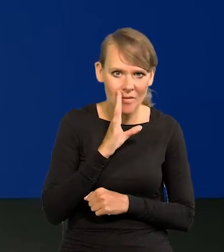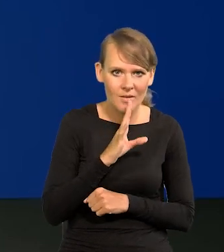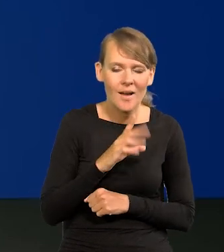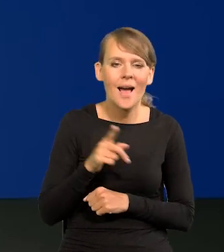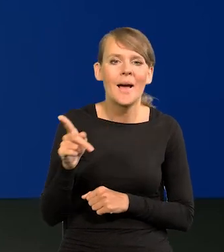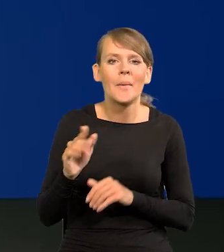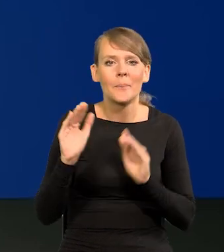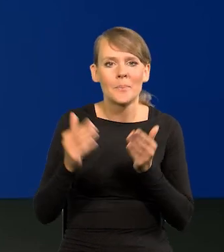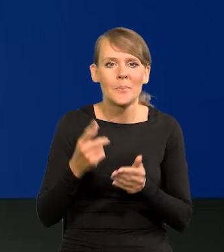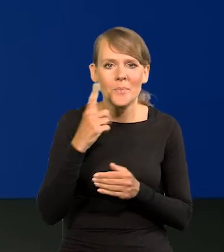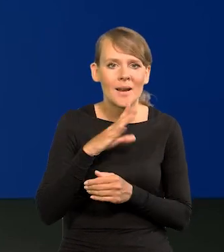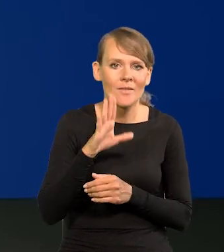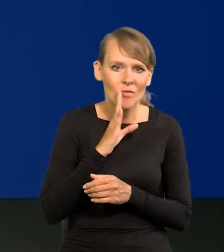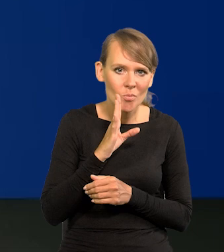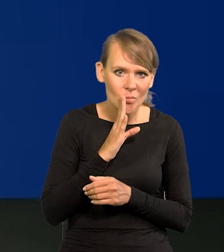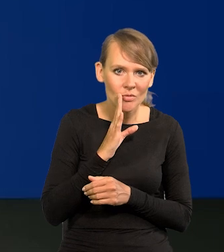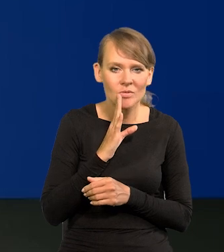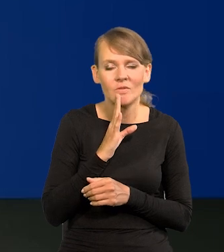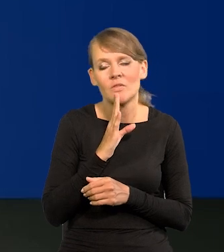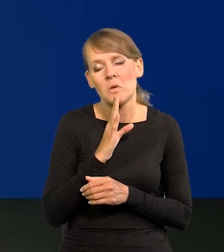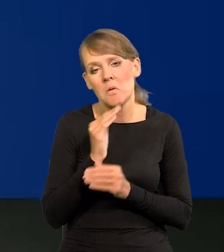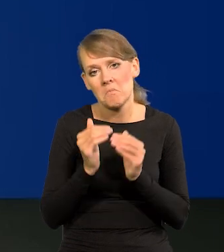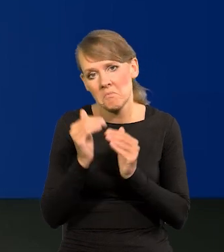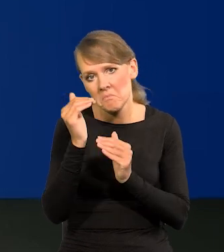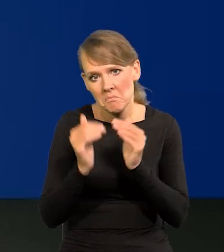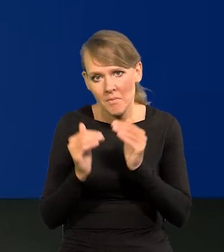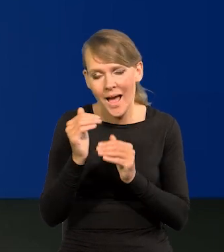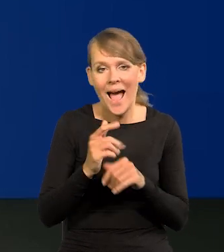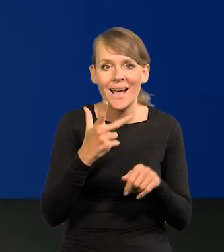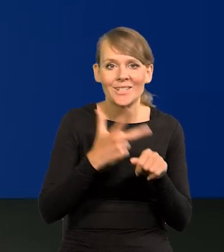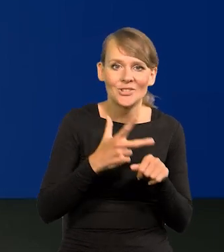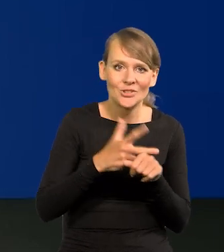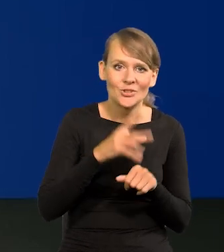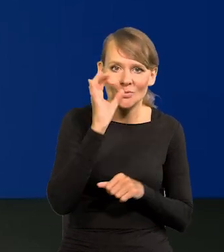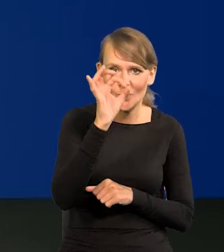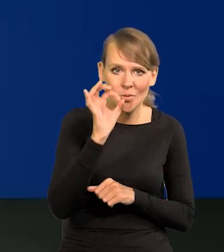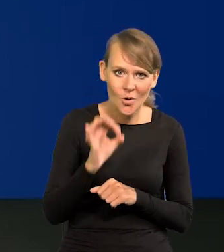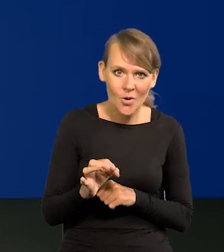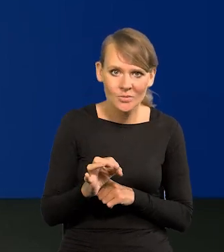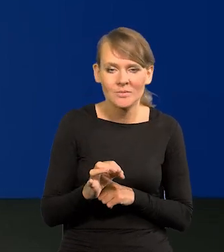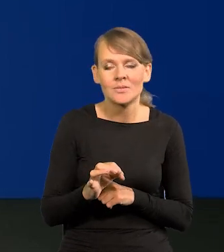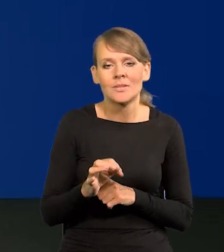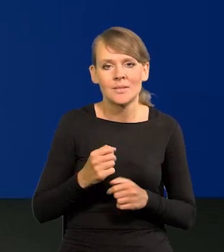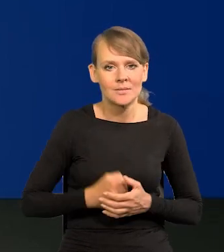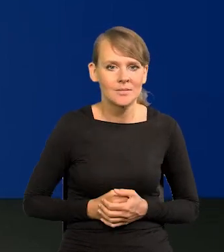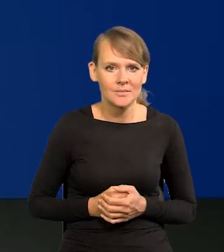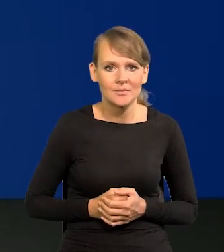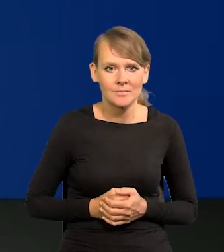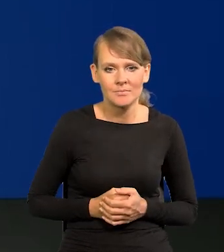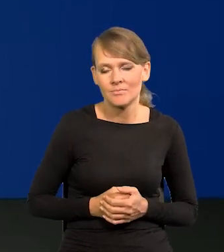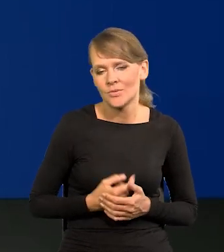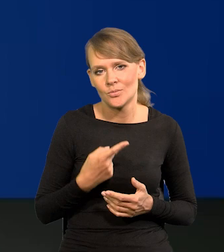z mniejszym prawdopodobieństwem może być wyższa lub niższa, a z 30% bardzo różna.